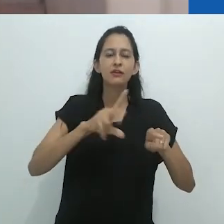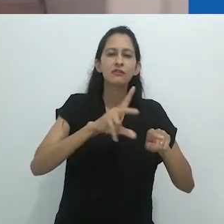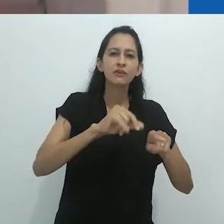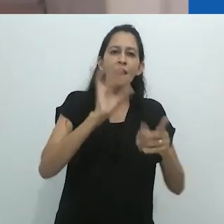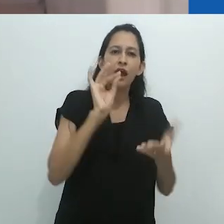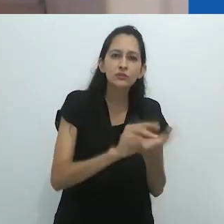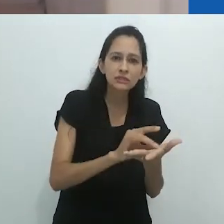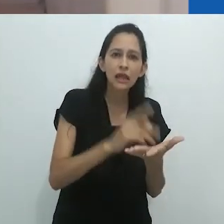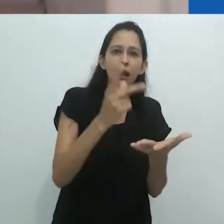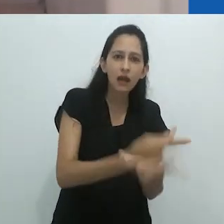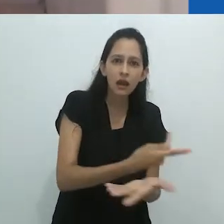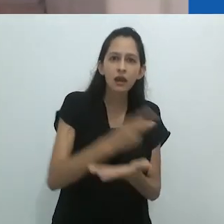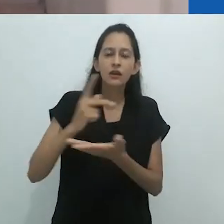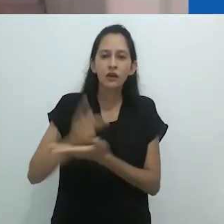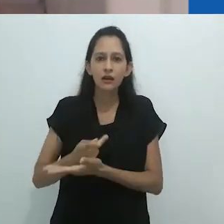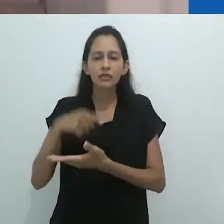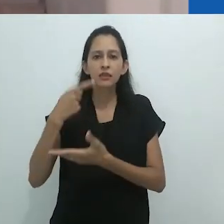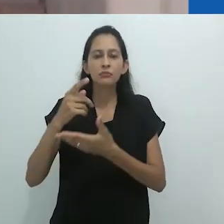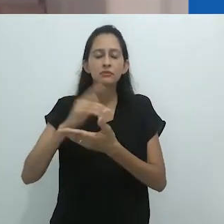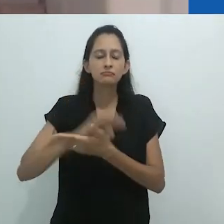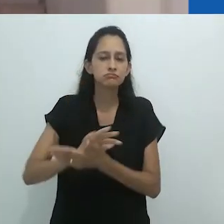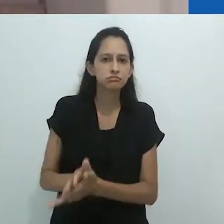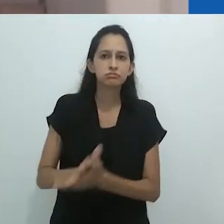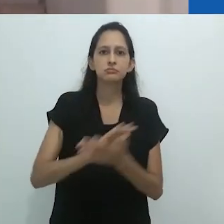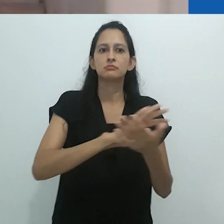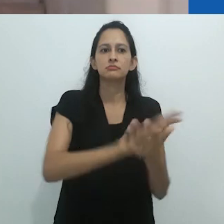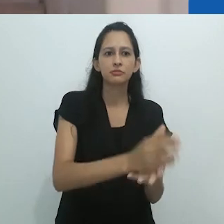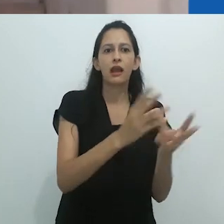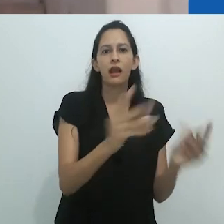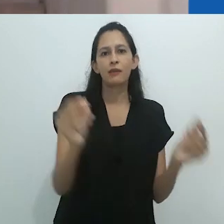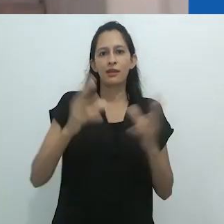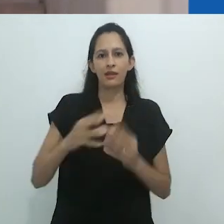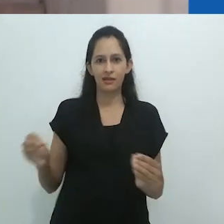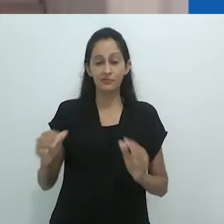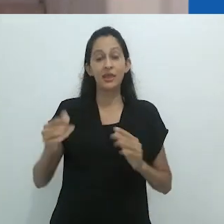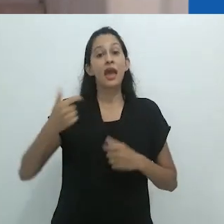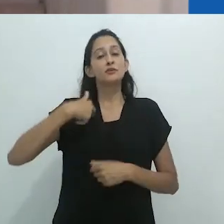Foi aí que pensei na faculdade mimética e também no jogo de copos,